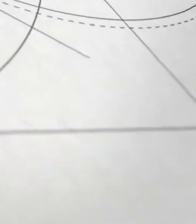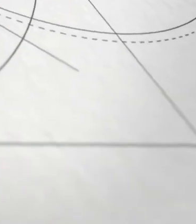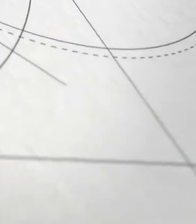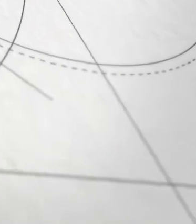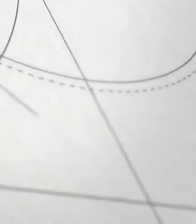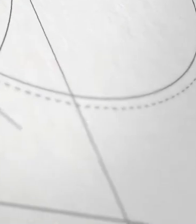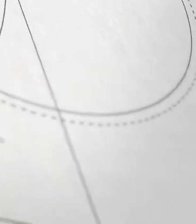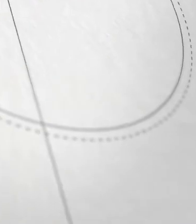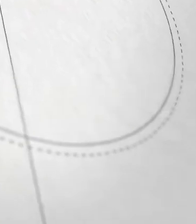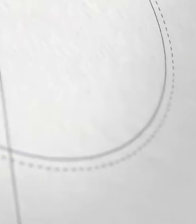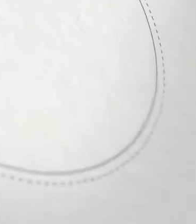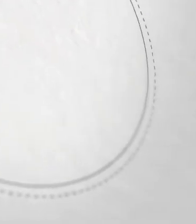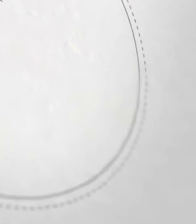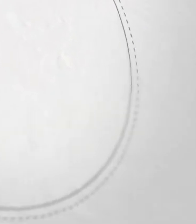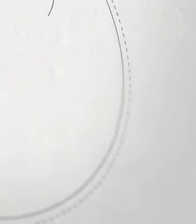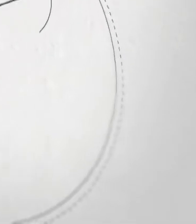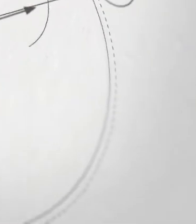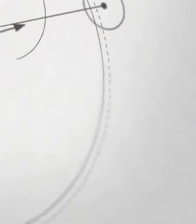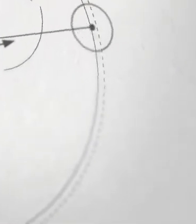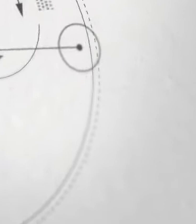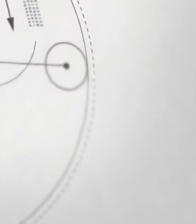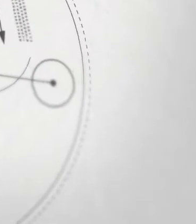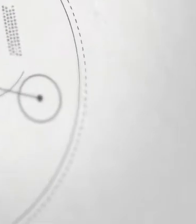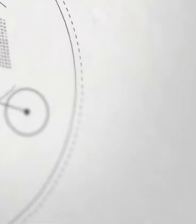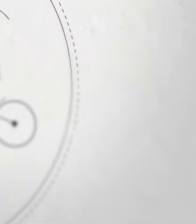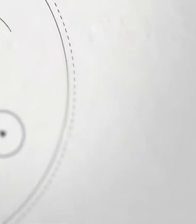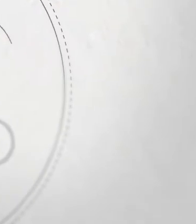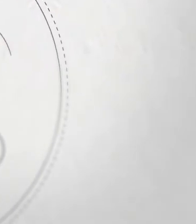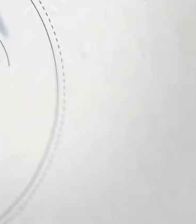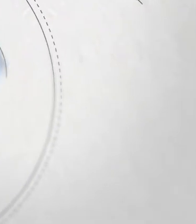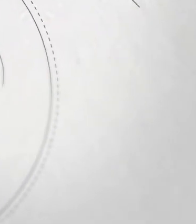[pogodna muzyka elektroniczna]